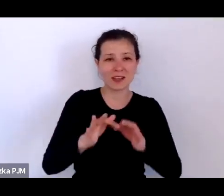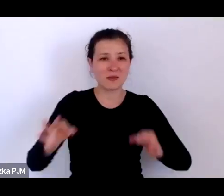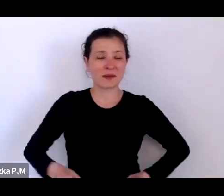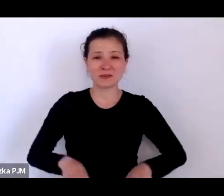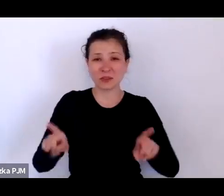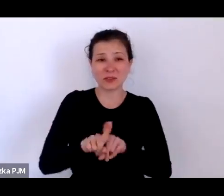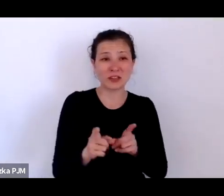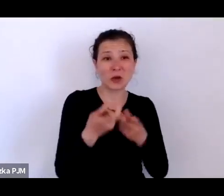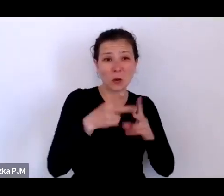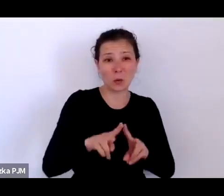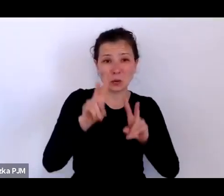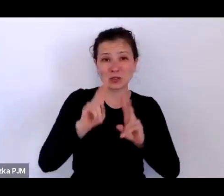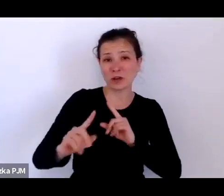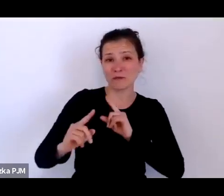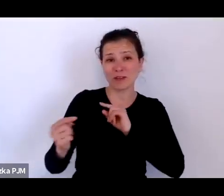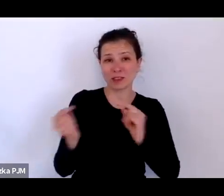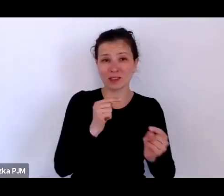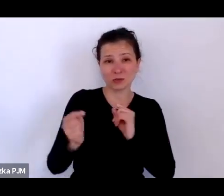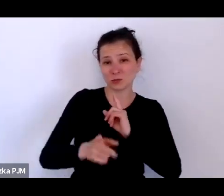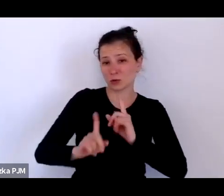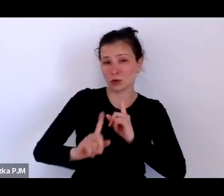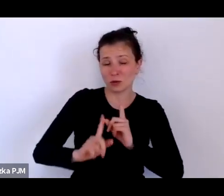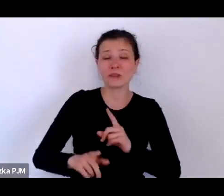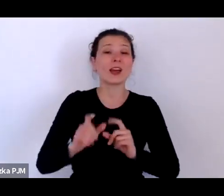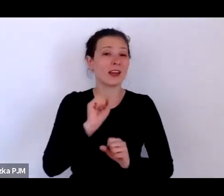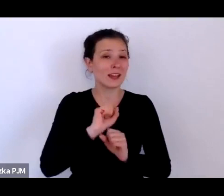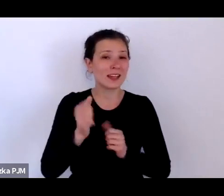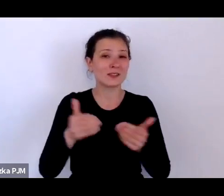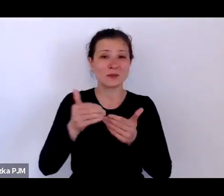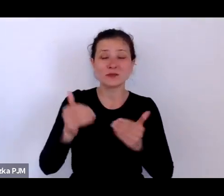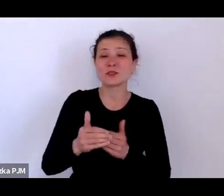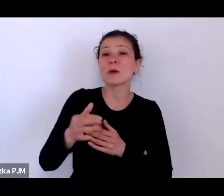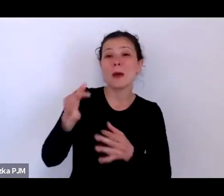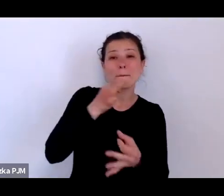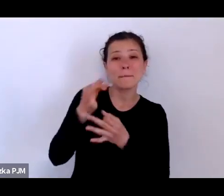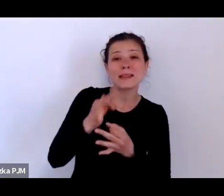a – w każdym razie jest taka możliwość, żeby zadawać Pani Profesor pytania.